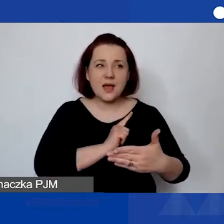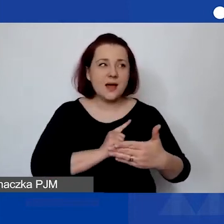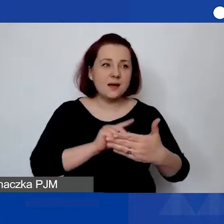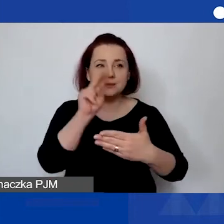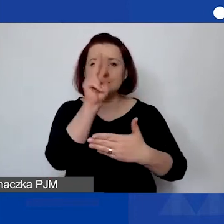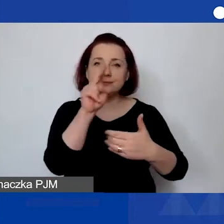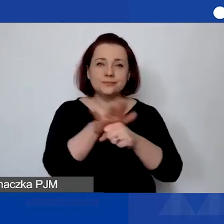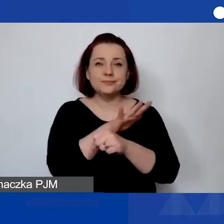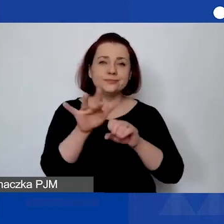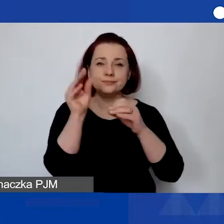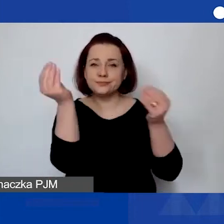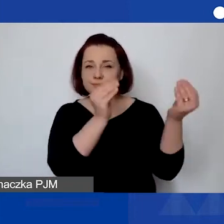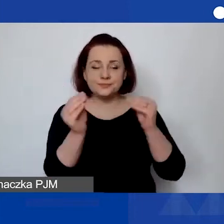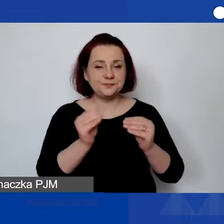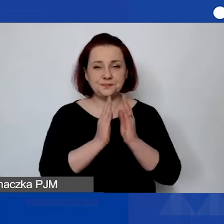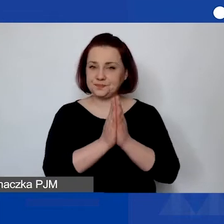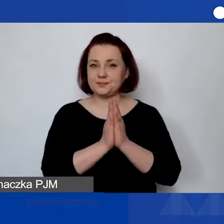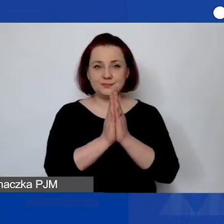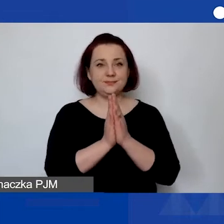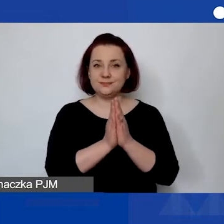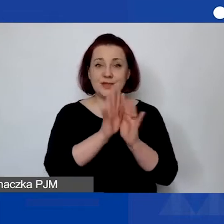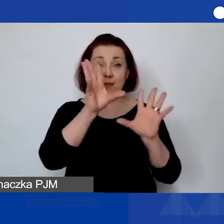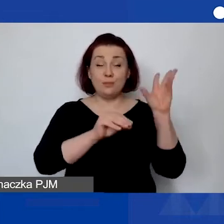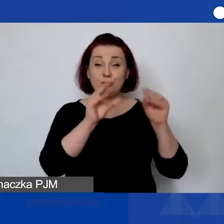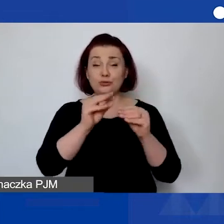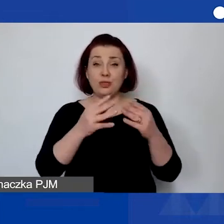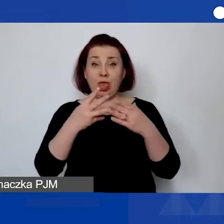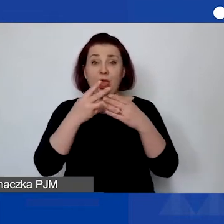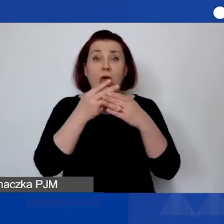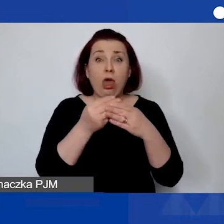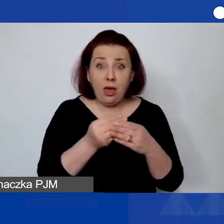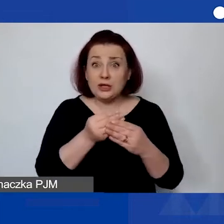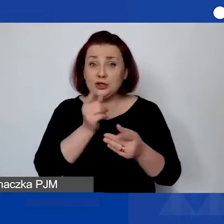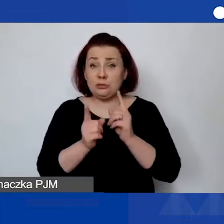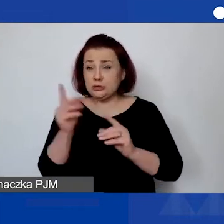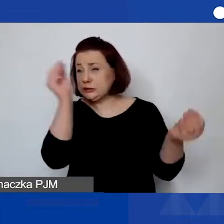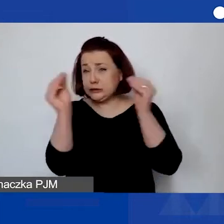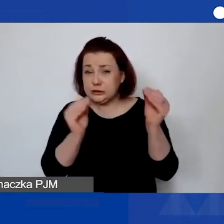Tak że proszę nie zostawiać budżetu na ostatnią chwilę.